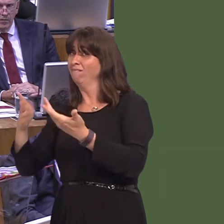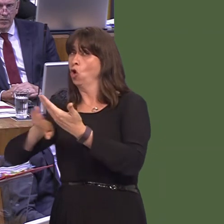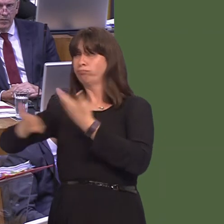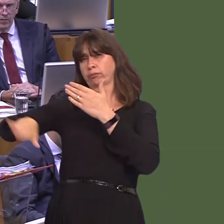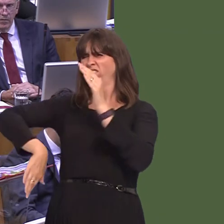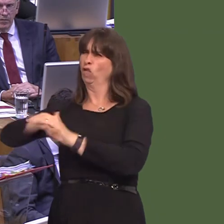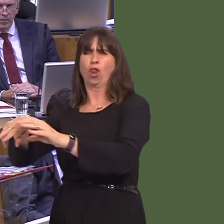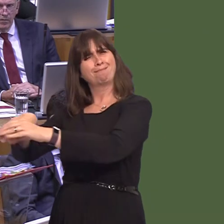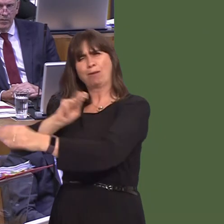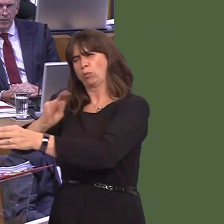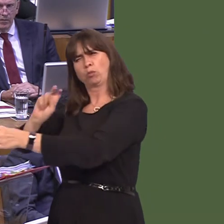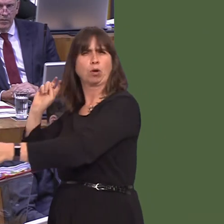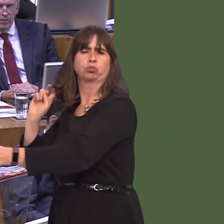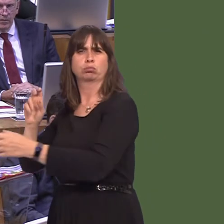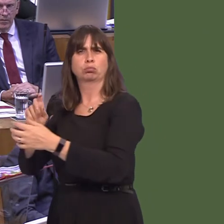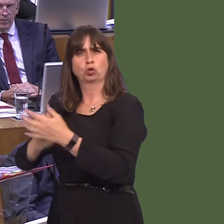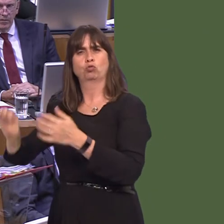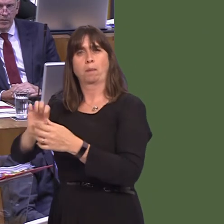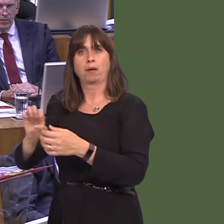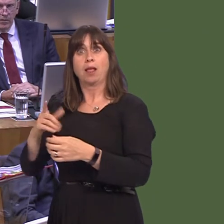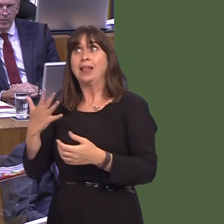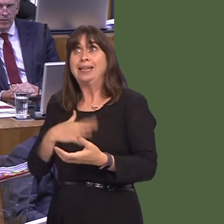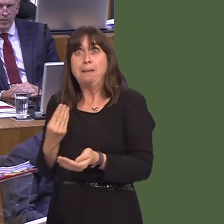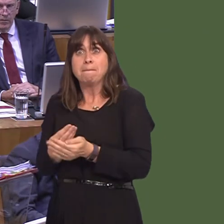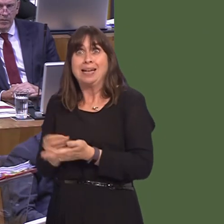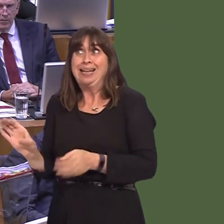happening; you know, prepare for the worstóthen there has to be money on the table to help